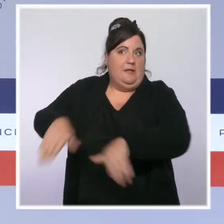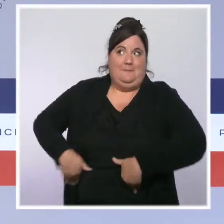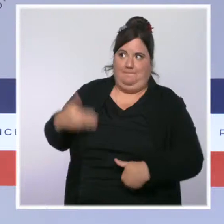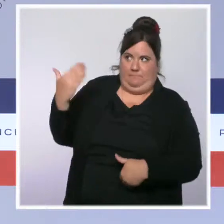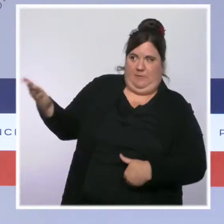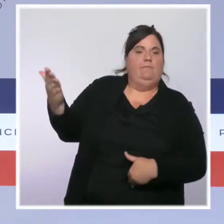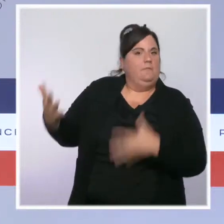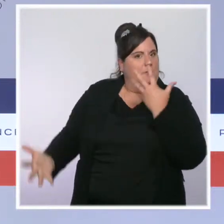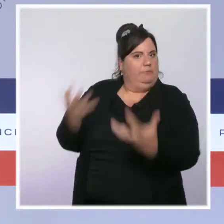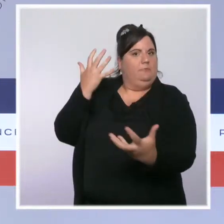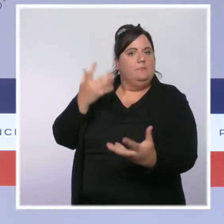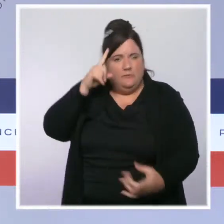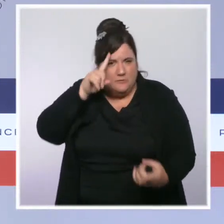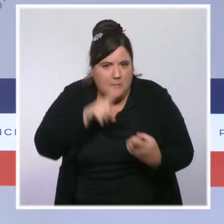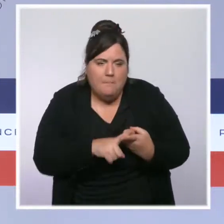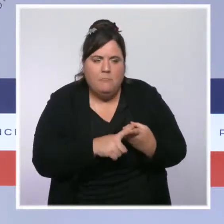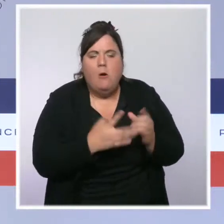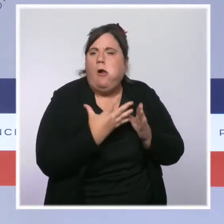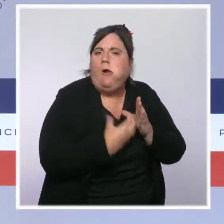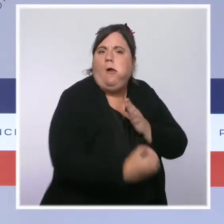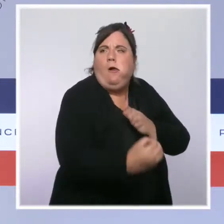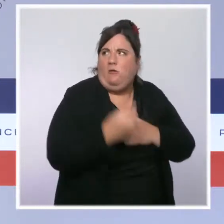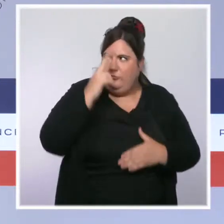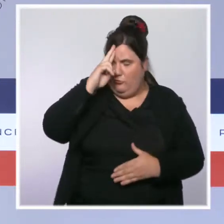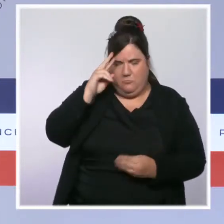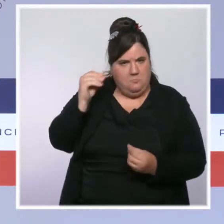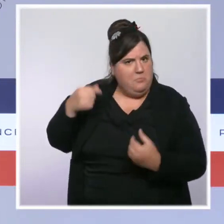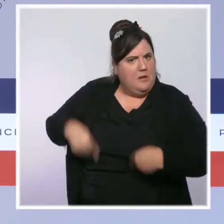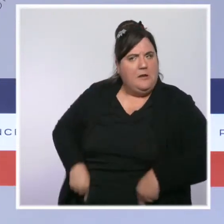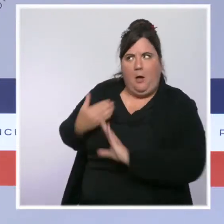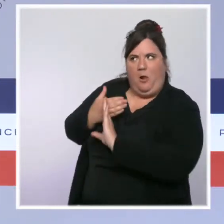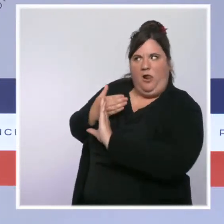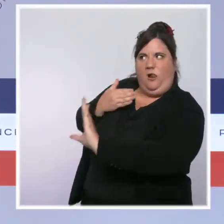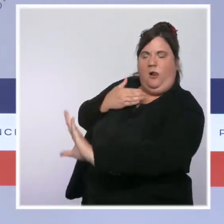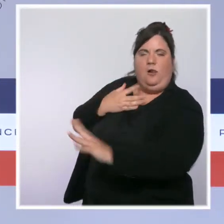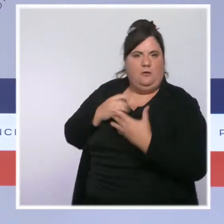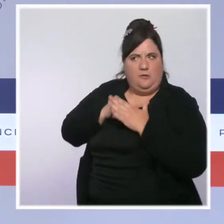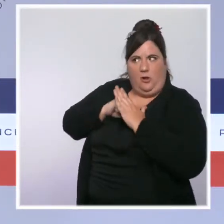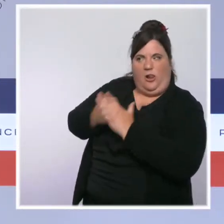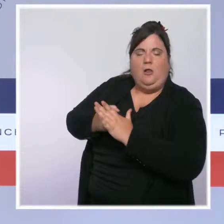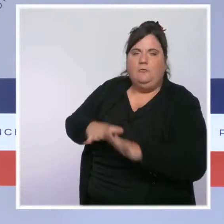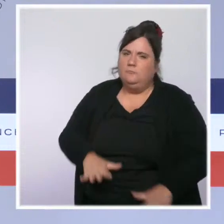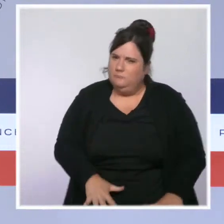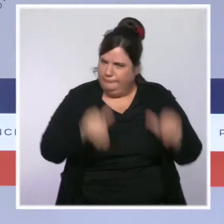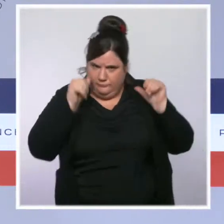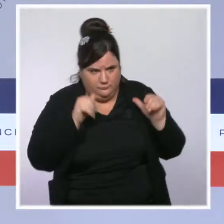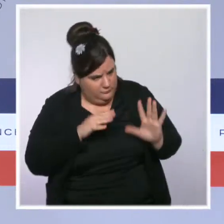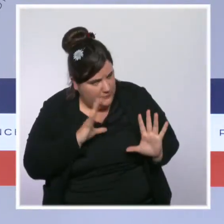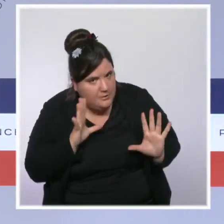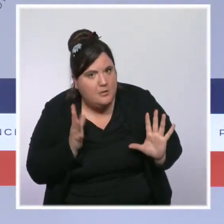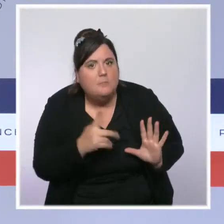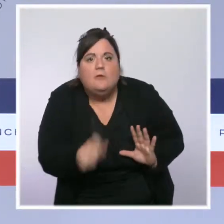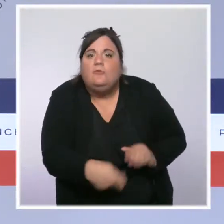Elle offre un meilleur contrôle des services publics, des associations et assure que chaque enfant reçoive une éducation républicaine.